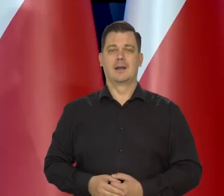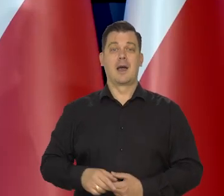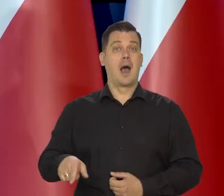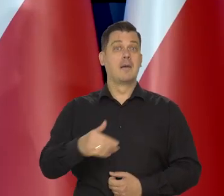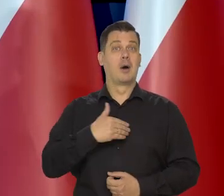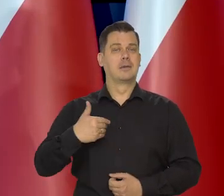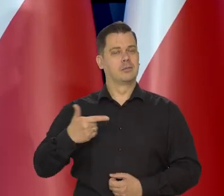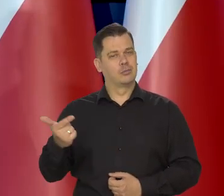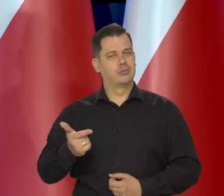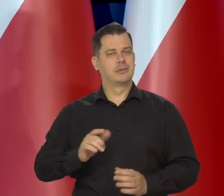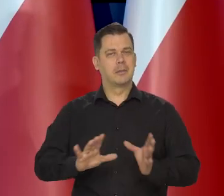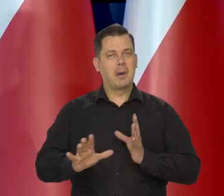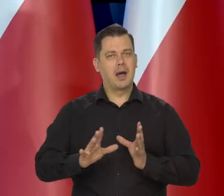My musimy o to dbać.